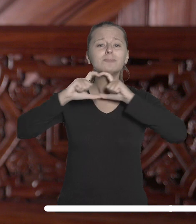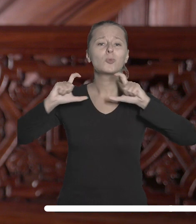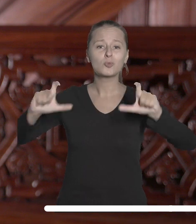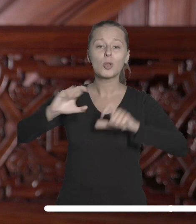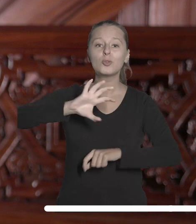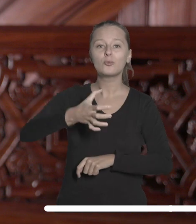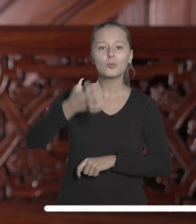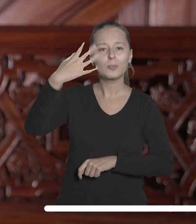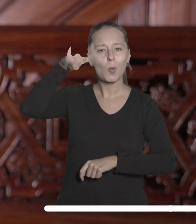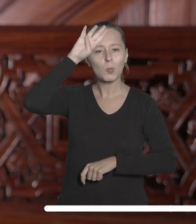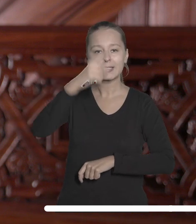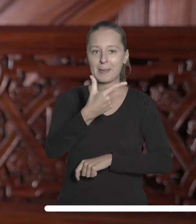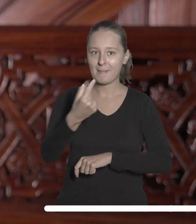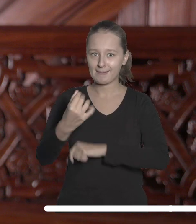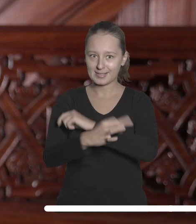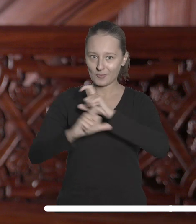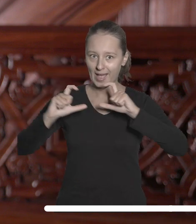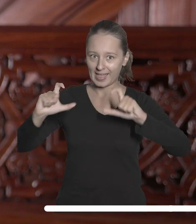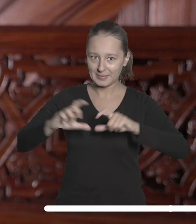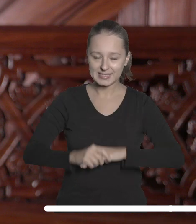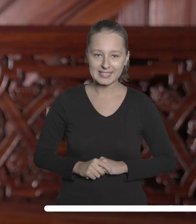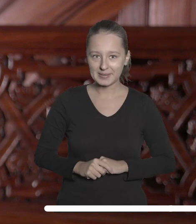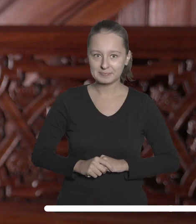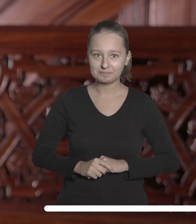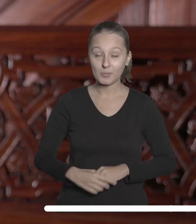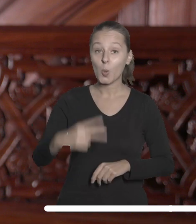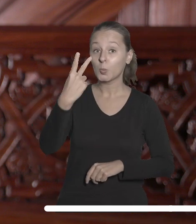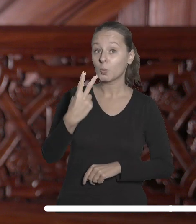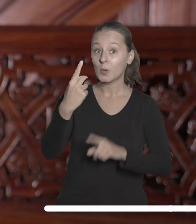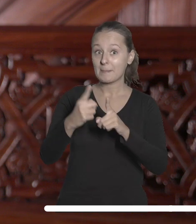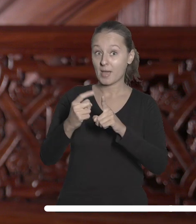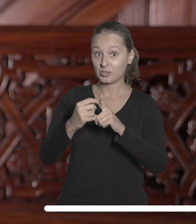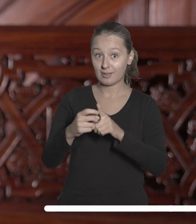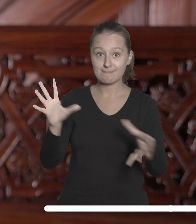zrzeszonych w ramach Łódzkiego Partnerstwa Akademickiego. Drugiego października wspólnie z